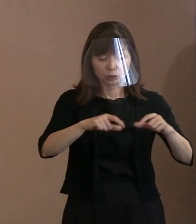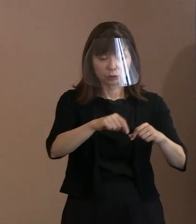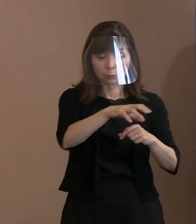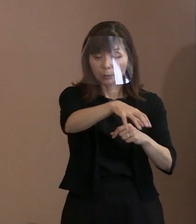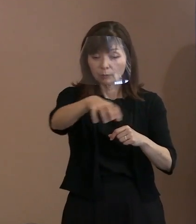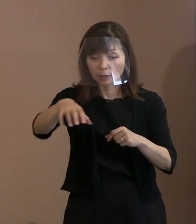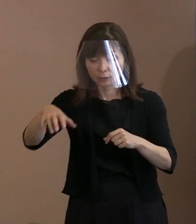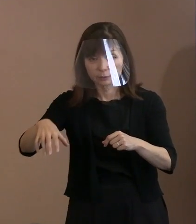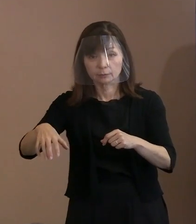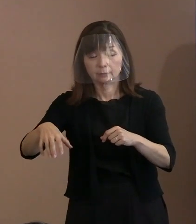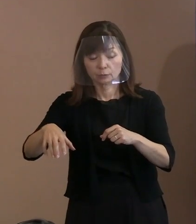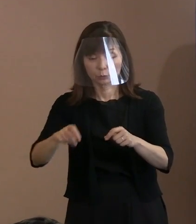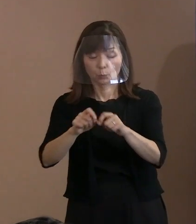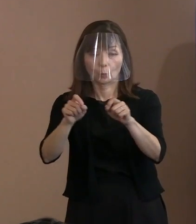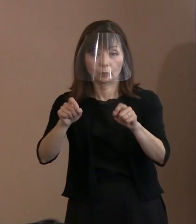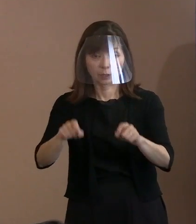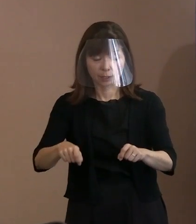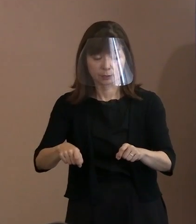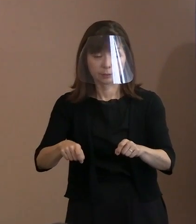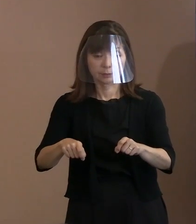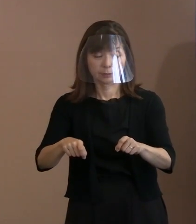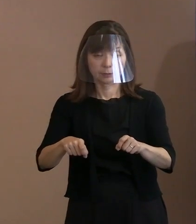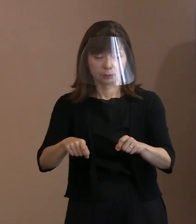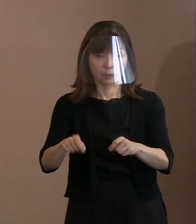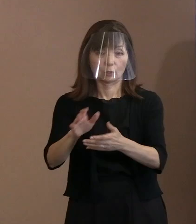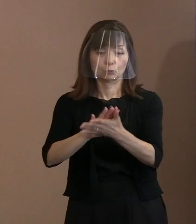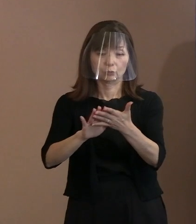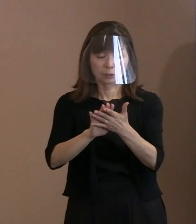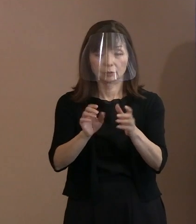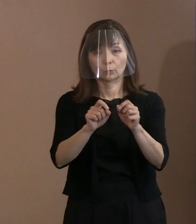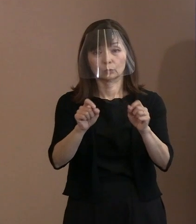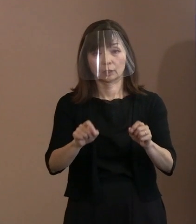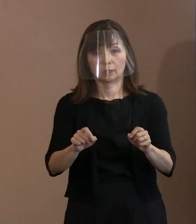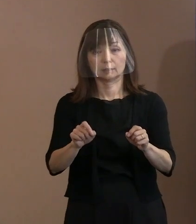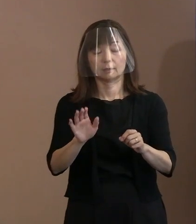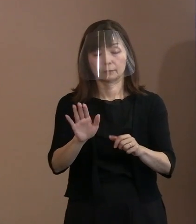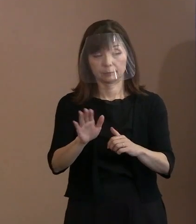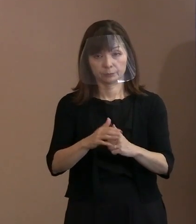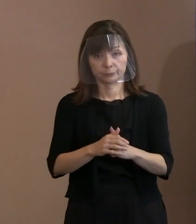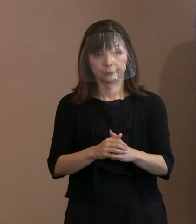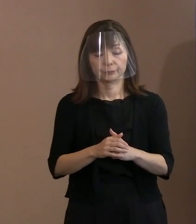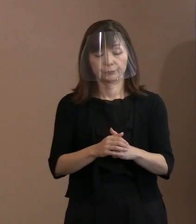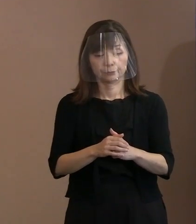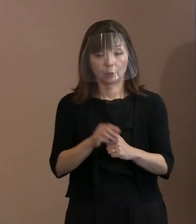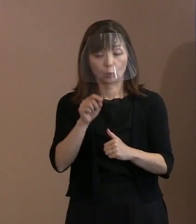これはもっともっと複雑な事情が ありますよね｡ ましてやウクライナの事情から見ますとね､